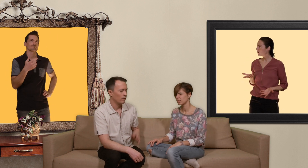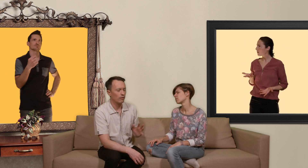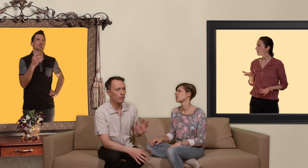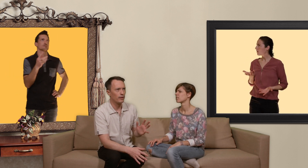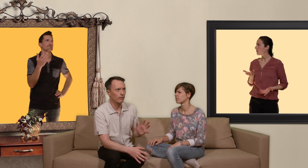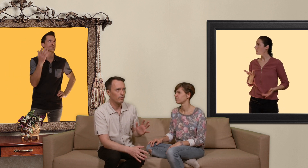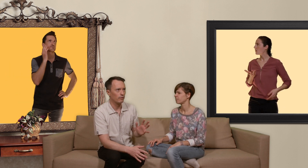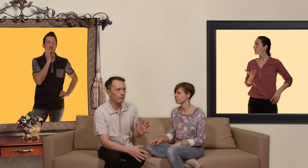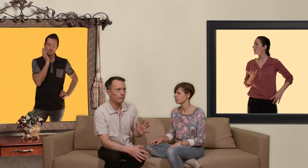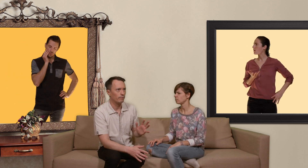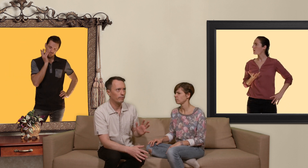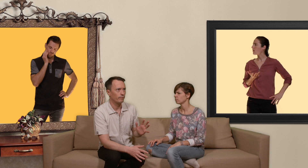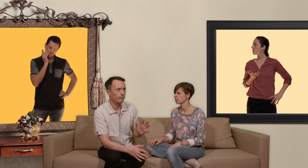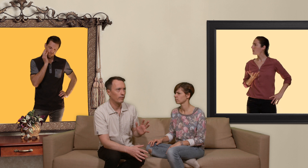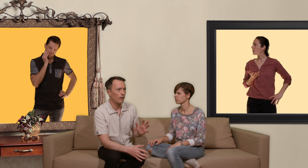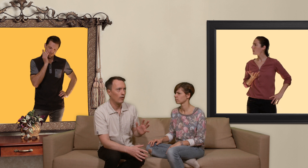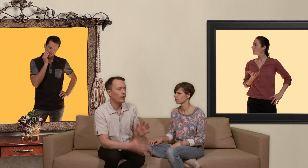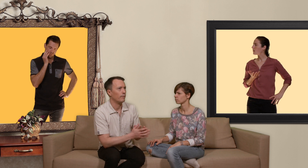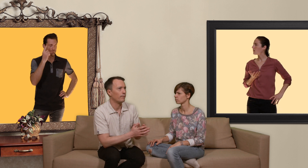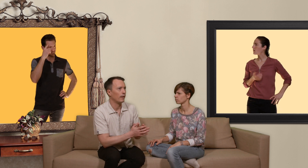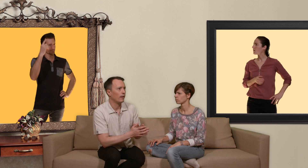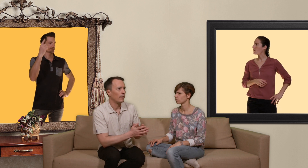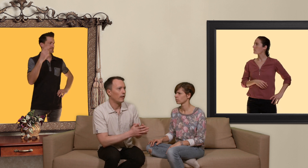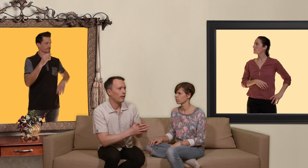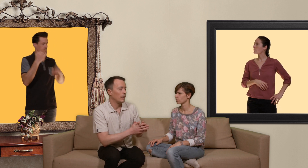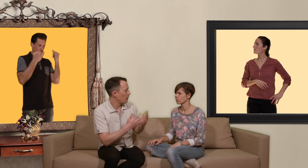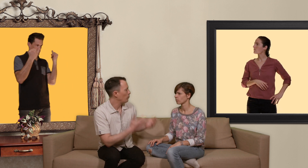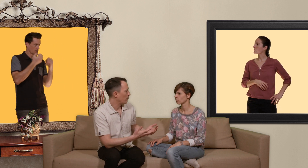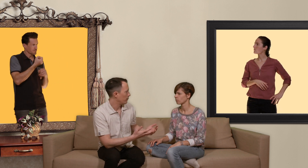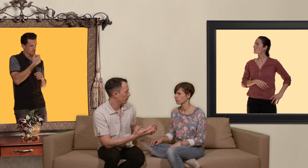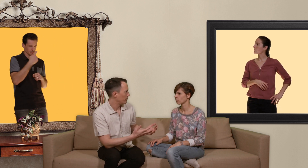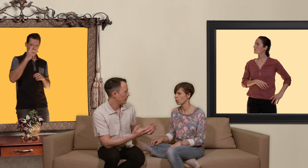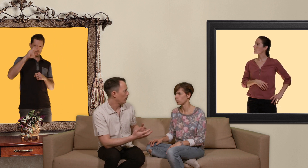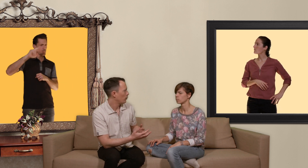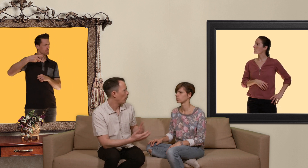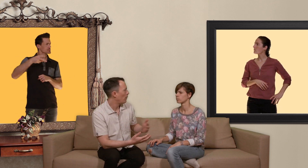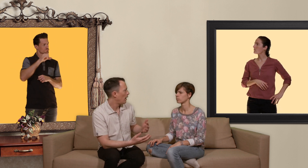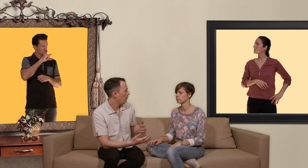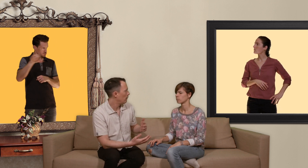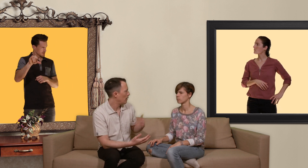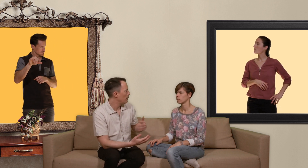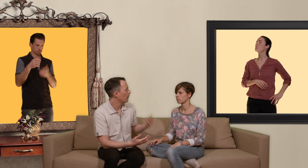comment dire ok t'es pas sous PrEP c'est à dire que tu prends pas la pilule anti-vih